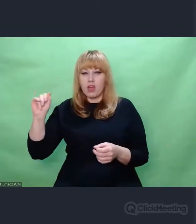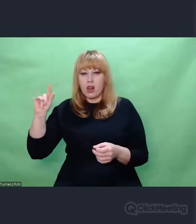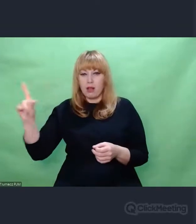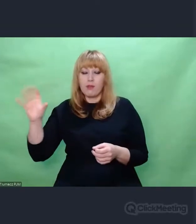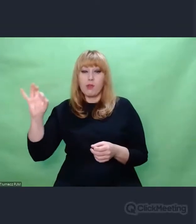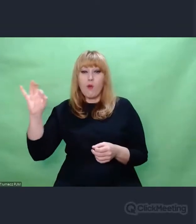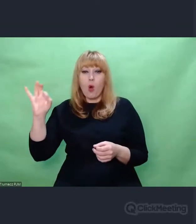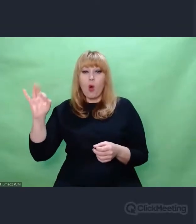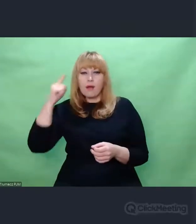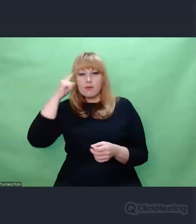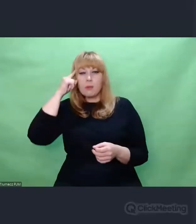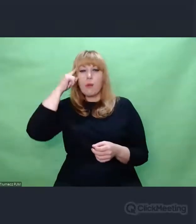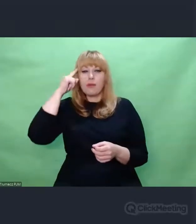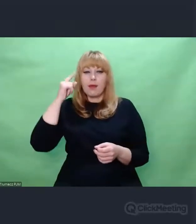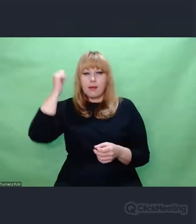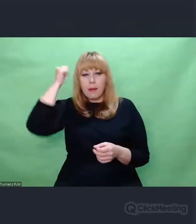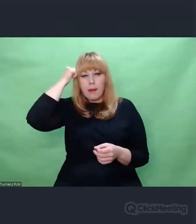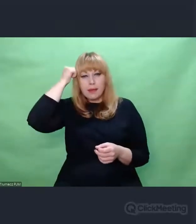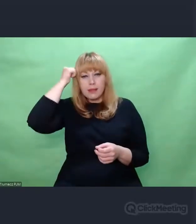TO, że ich się nie da odczytać to nie szkodzi.